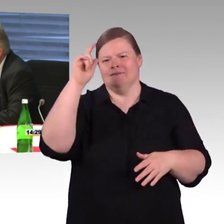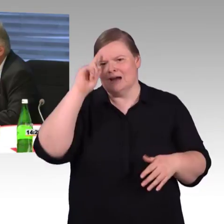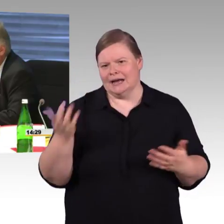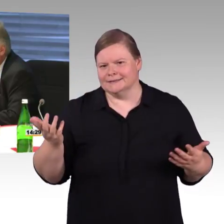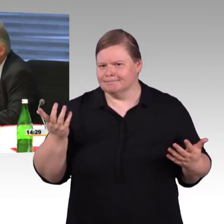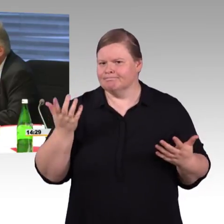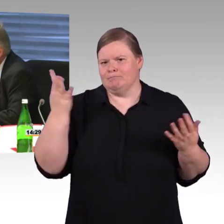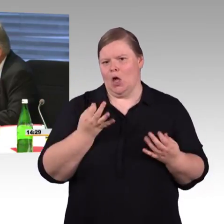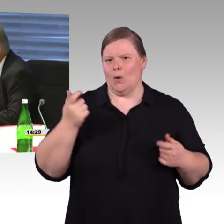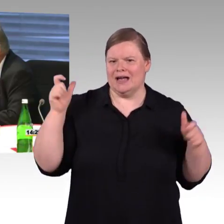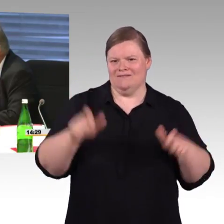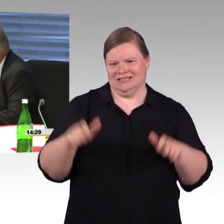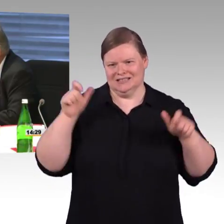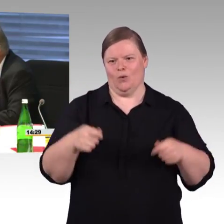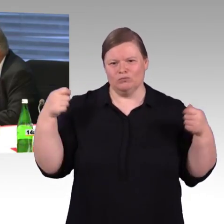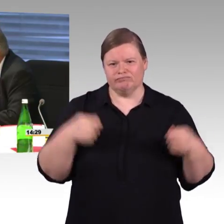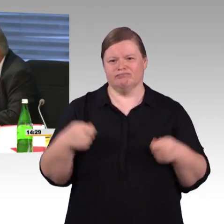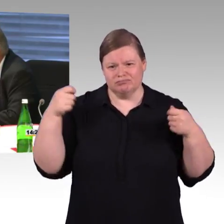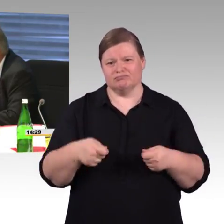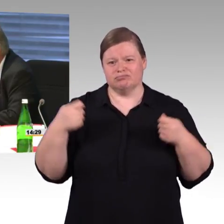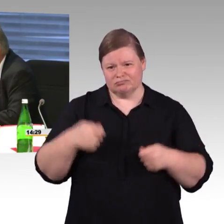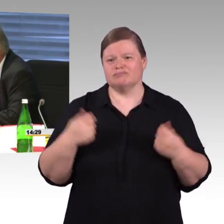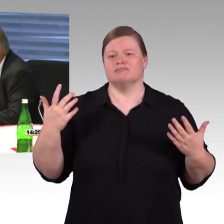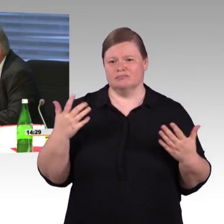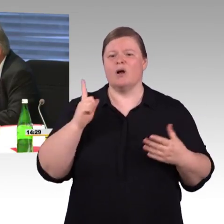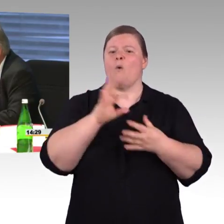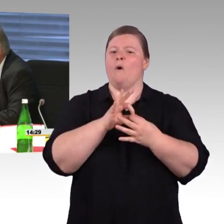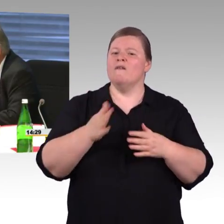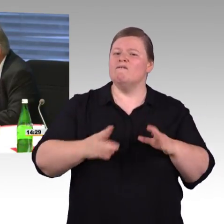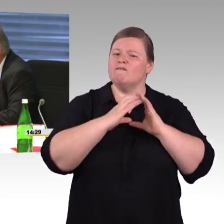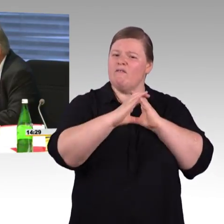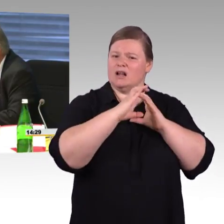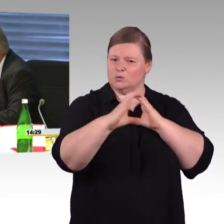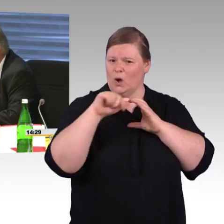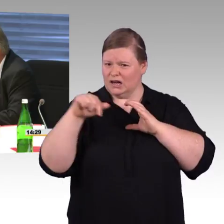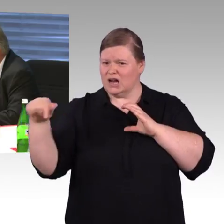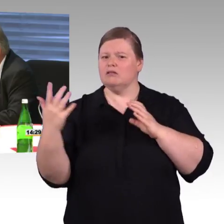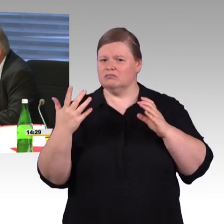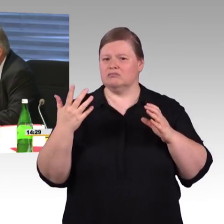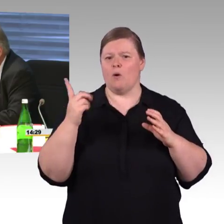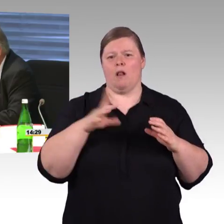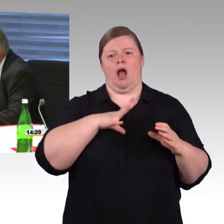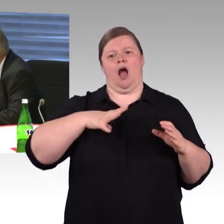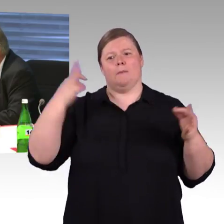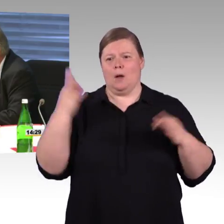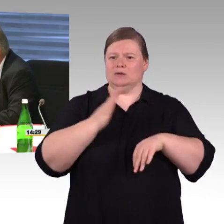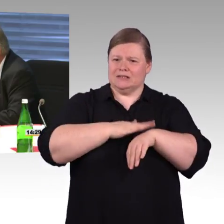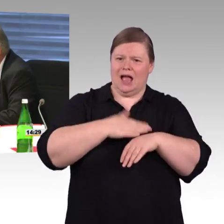welche Maßnahmen ließen sich denn aus Ihrer Sicht, ob an Bahnhöfen, Fahrzeugen, bei der Fahrgastinformation,